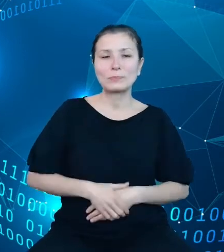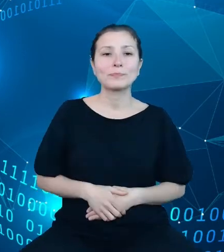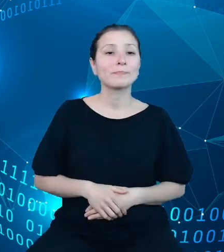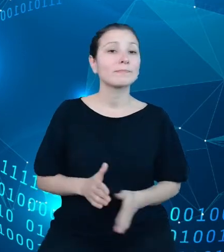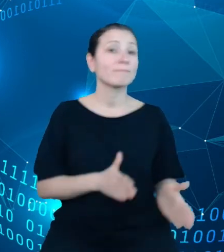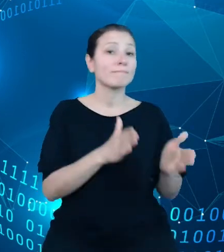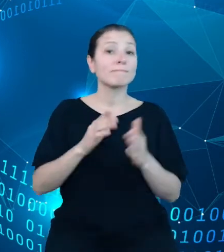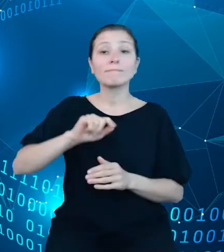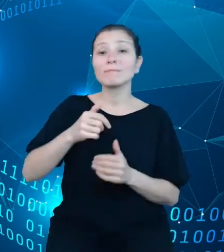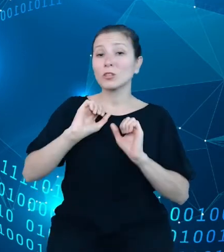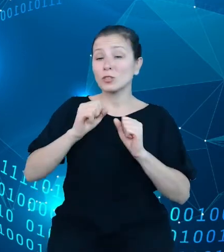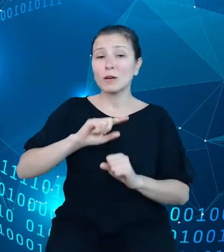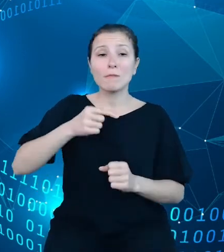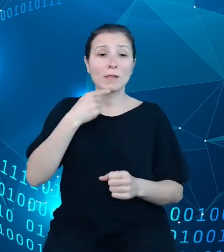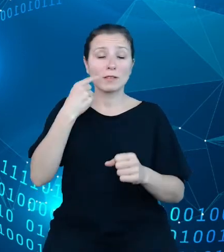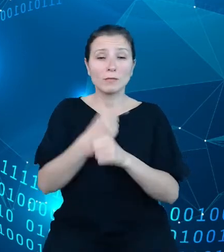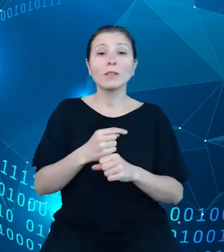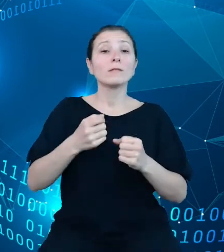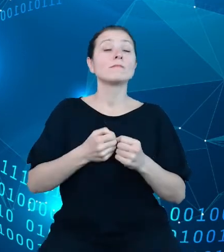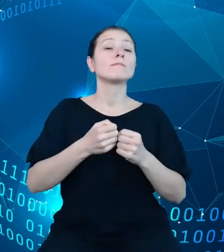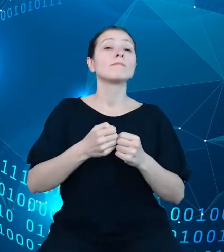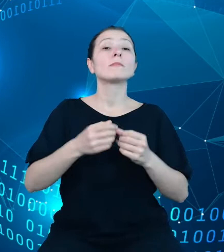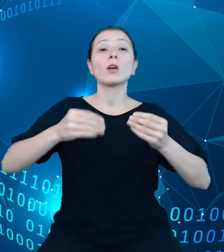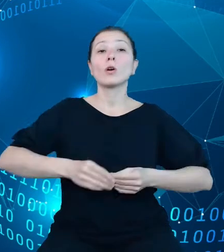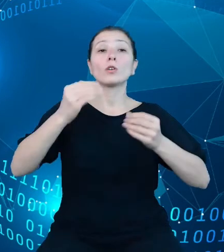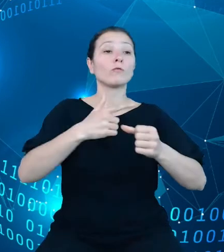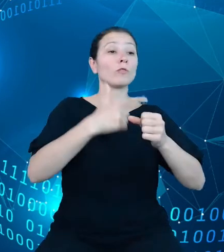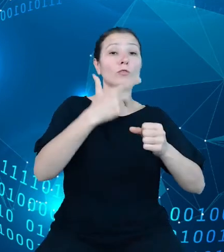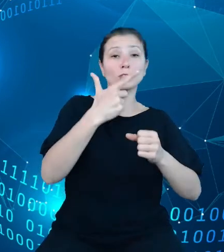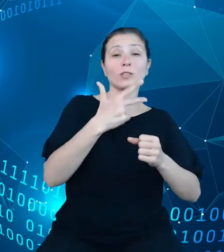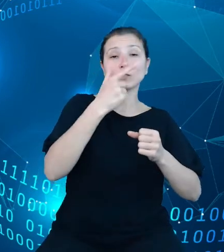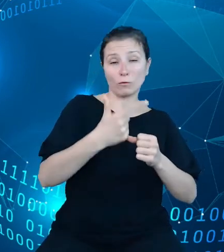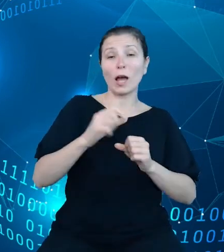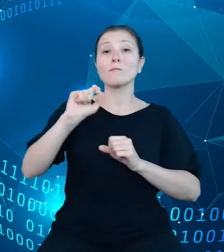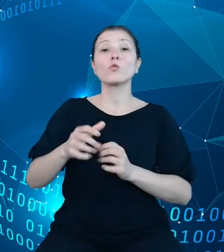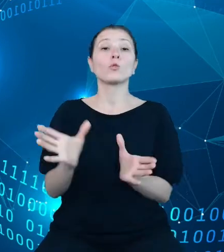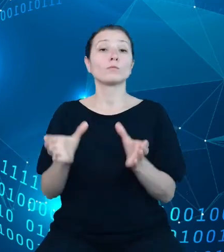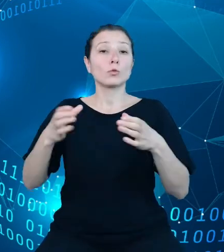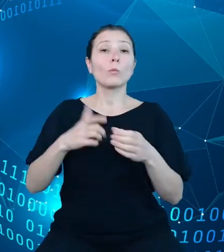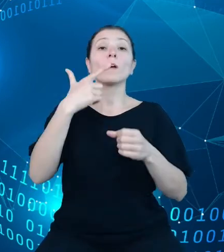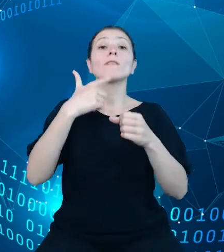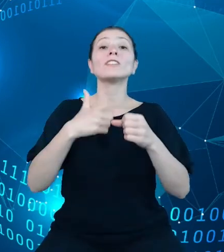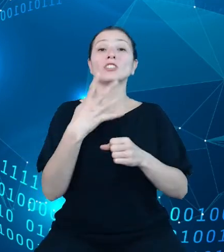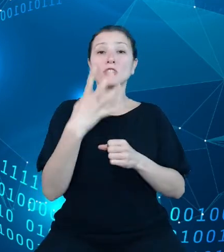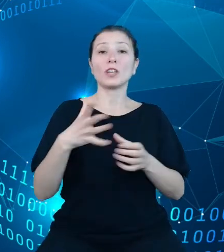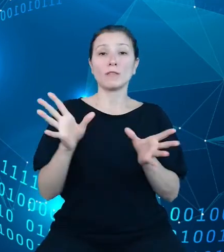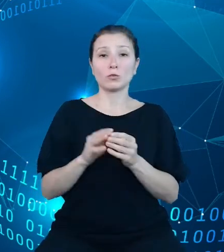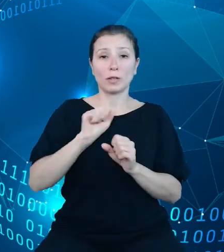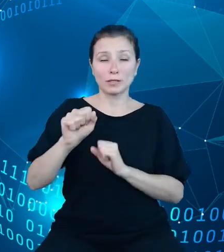się na rozwój dwudziestu dwóch spośród dwudziestu czterech dotychczas prezentowanych dziedzinowych baz wiedzy. Pracami nie objęto tych DBW,